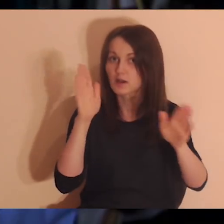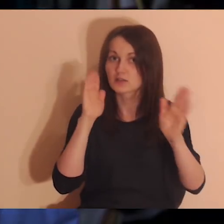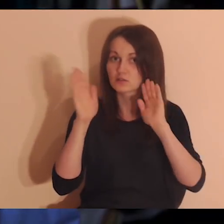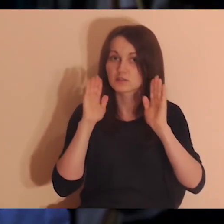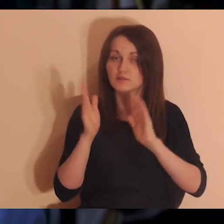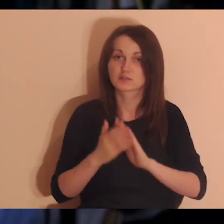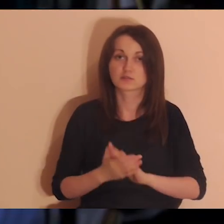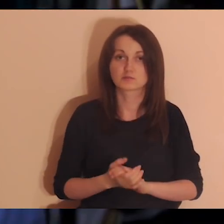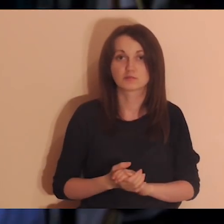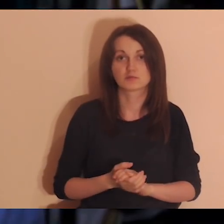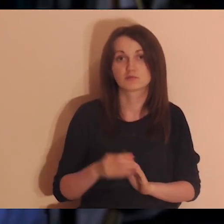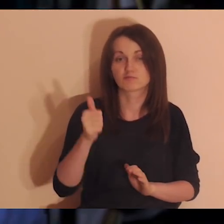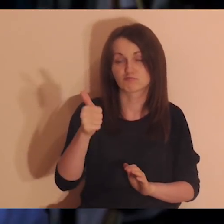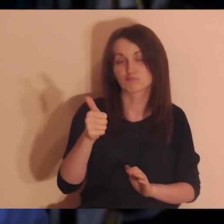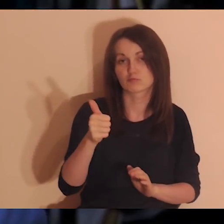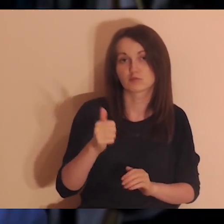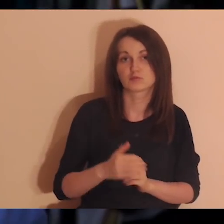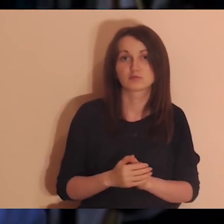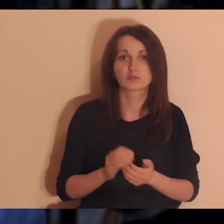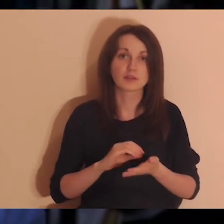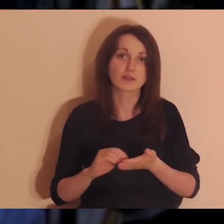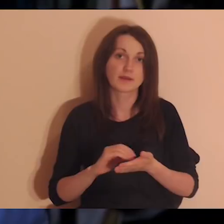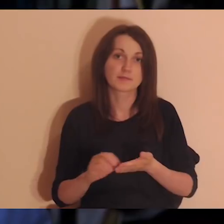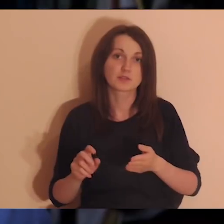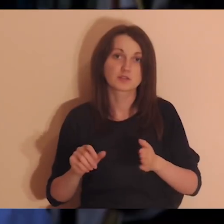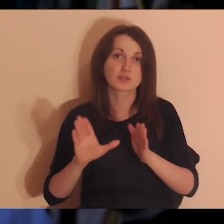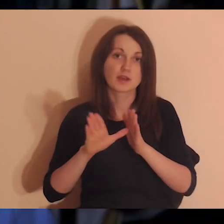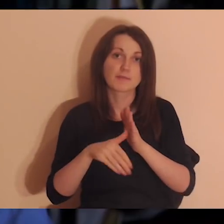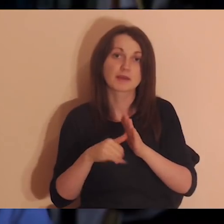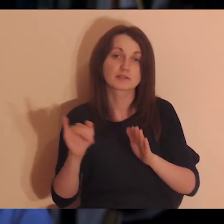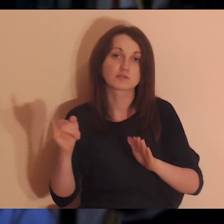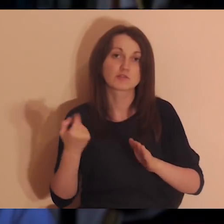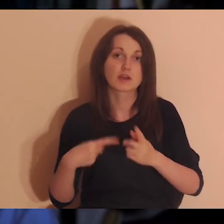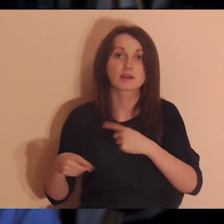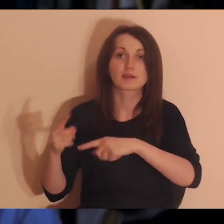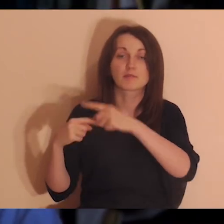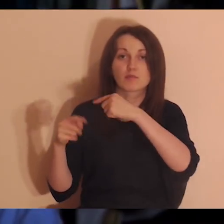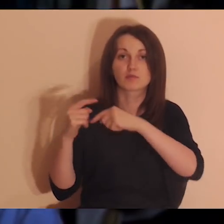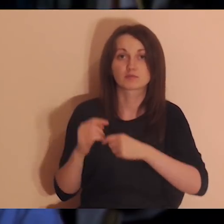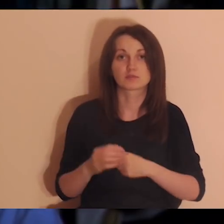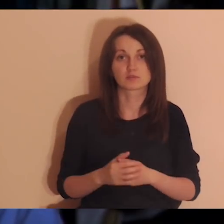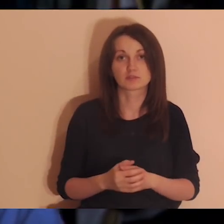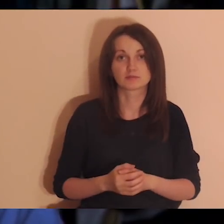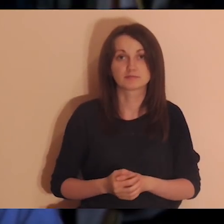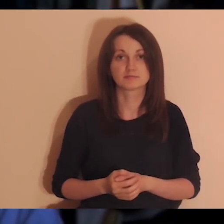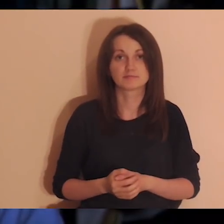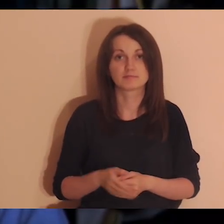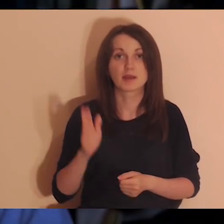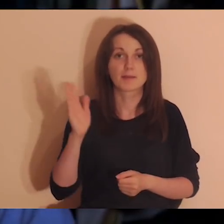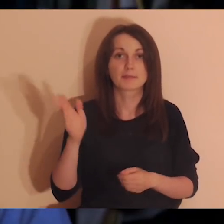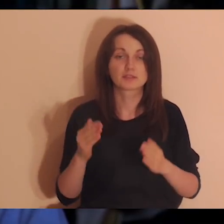Kto może niech udostępni i polajkuje medytację. Na Facebooku napiszcie, skąd jesteście, w komentarzu.